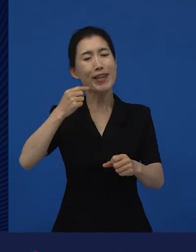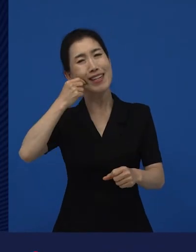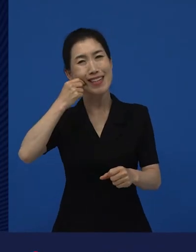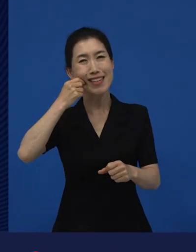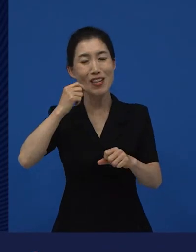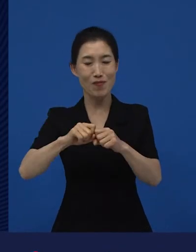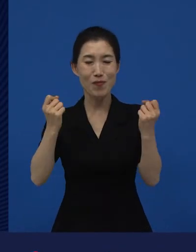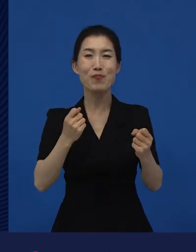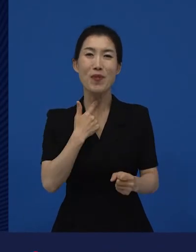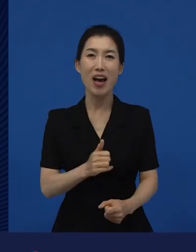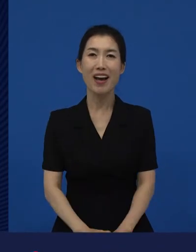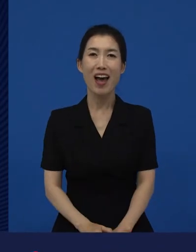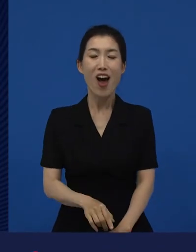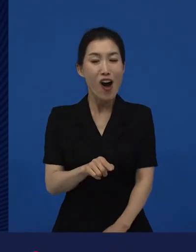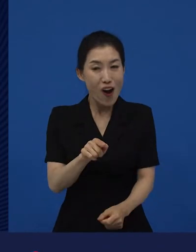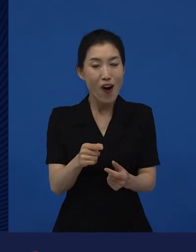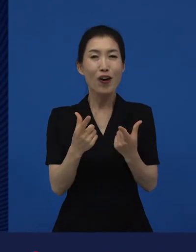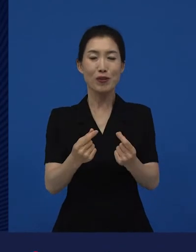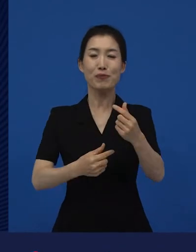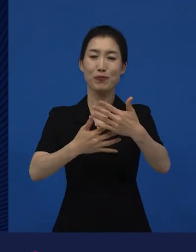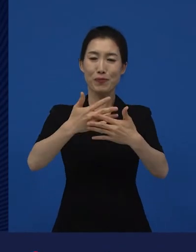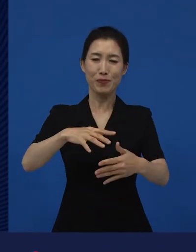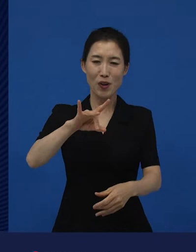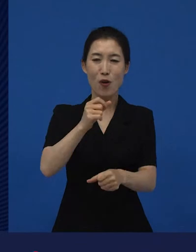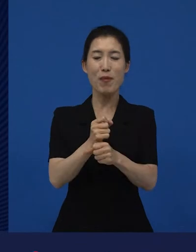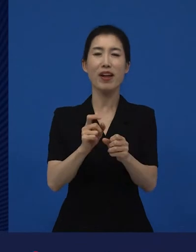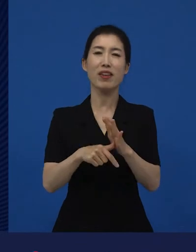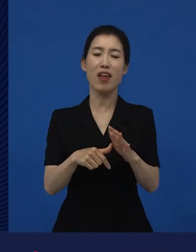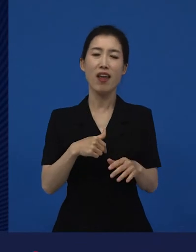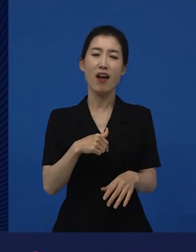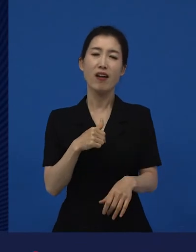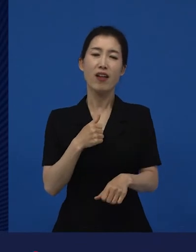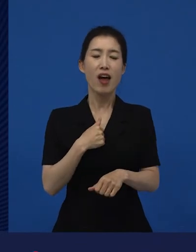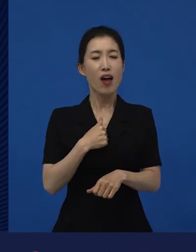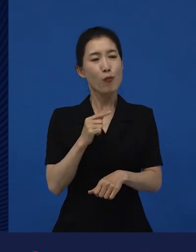그 영화들의 시작들이 이렇게 ‘내가 하고 싶은 이야기가 좀 있는데